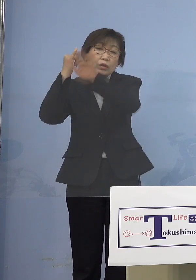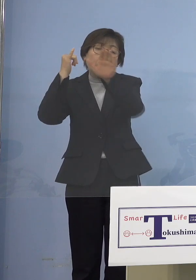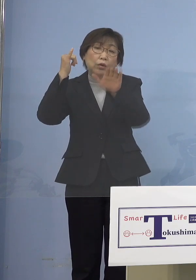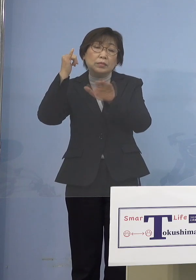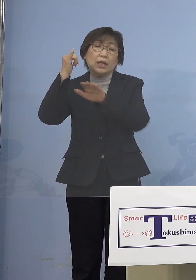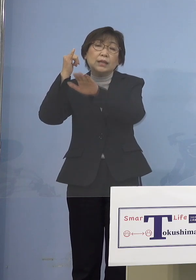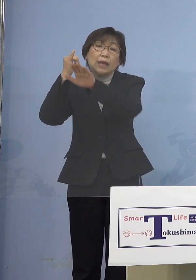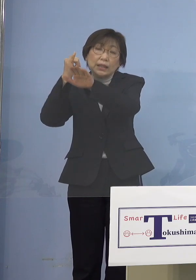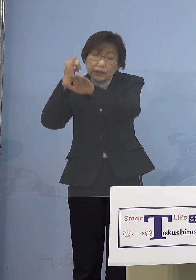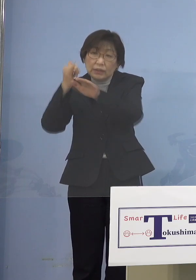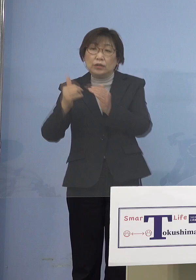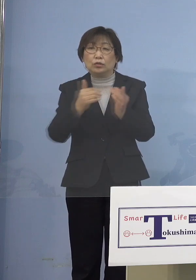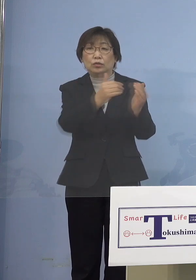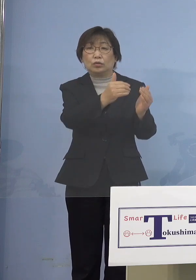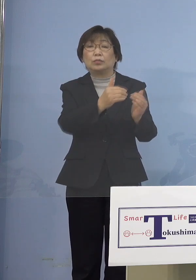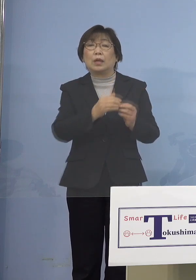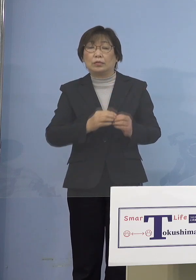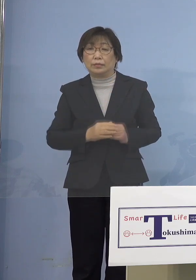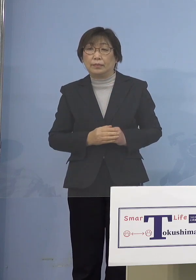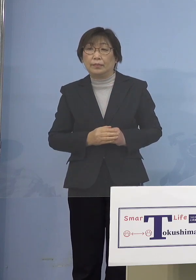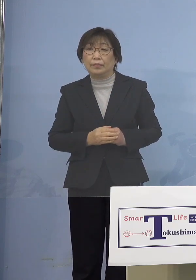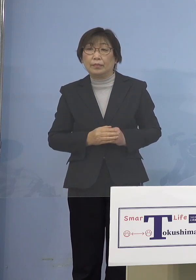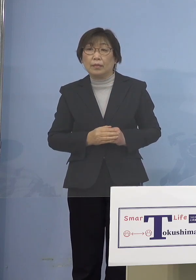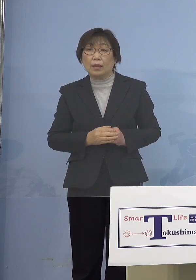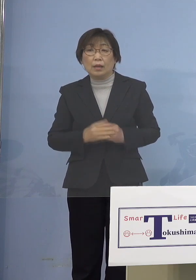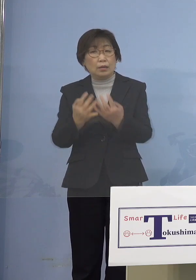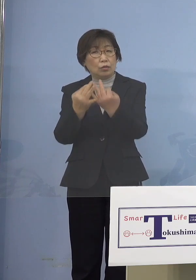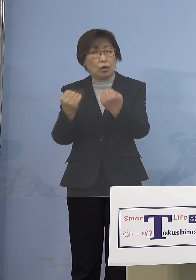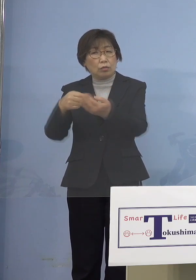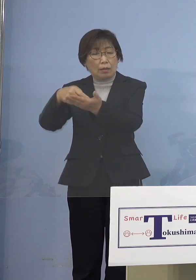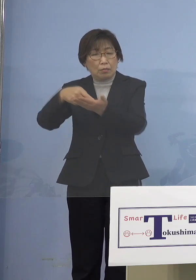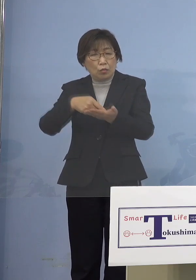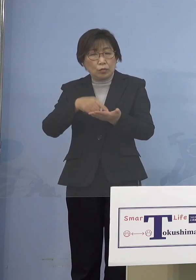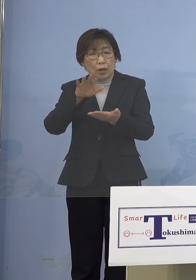どのくらい来るかまだ分かりませんので しっかりとまずそのニーズに